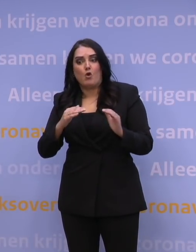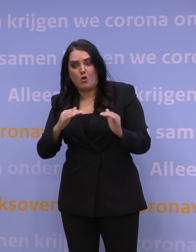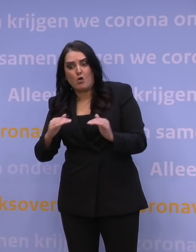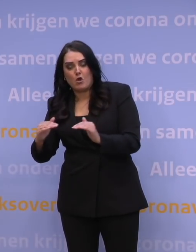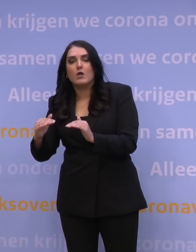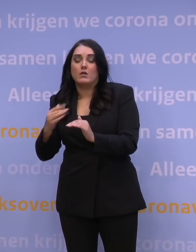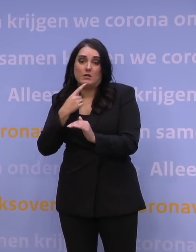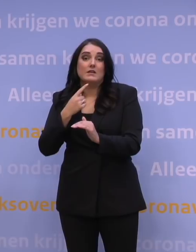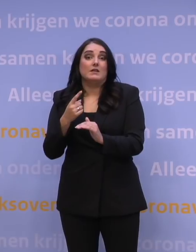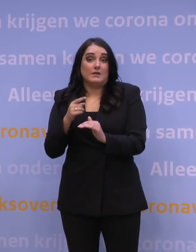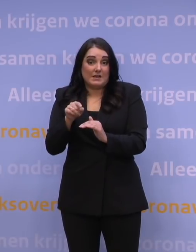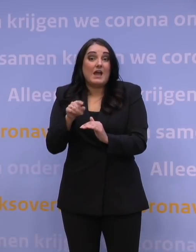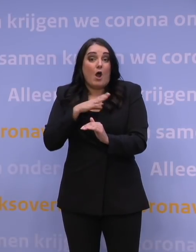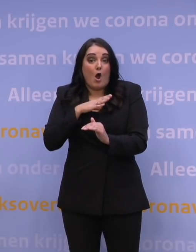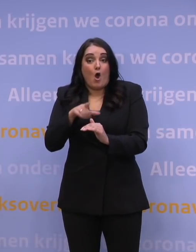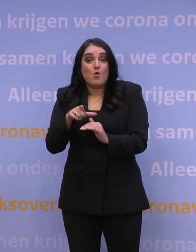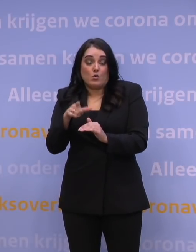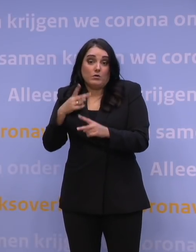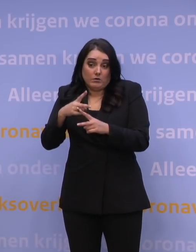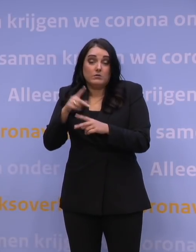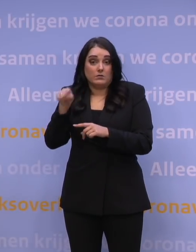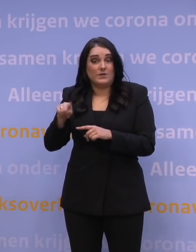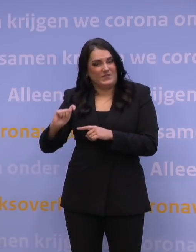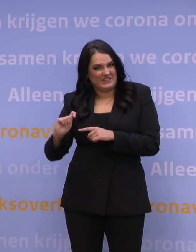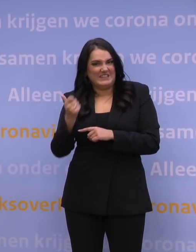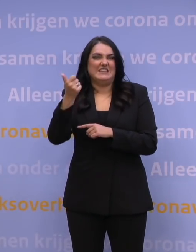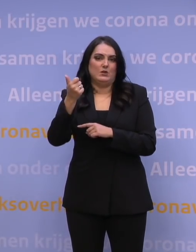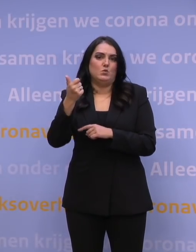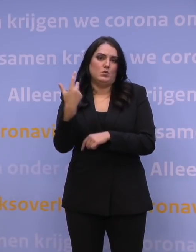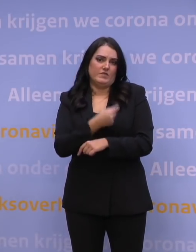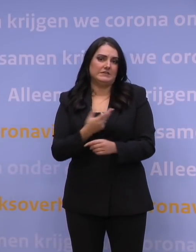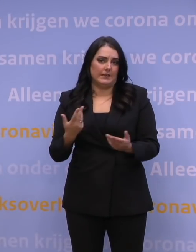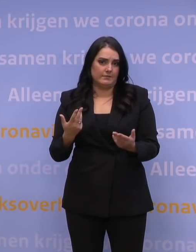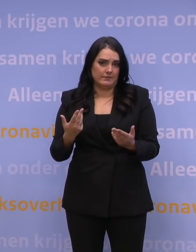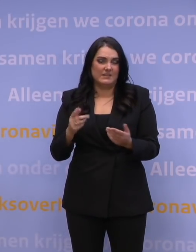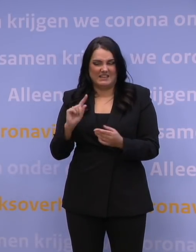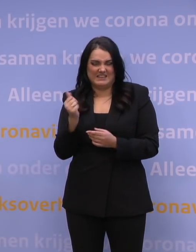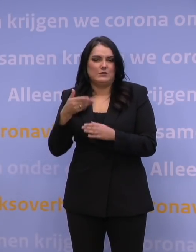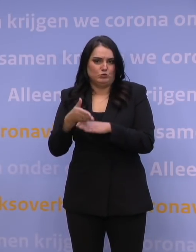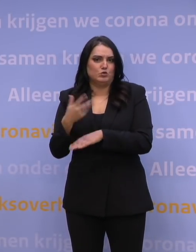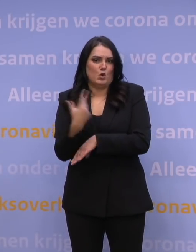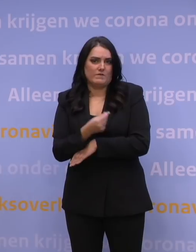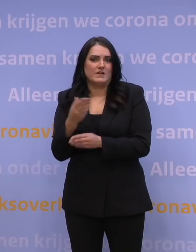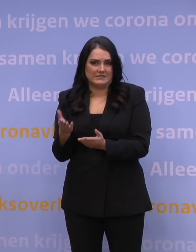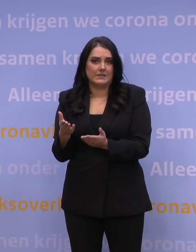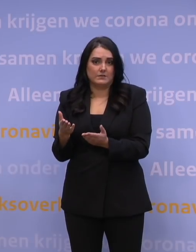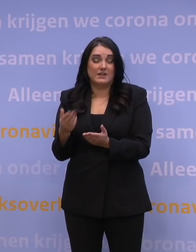dan is dat ook onderdeel van het perspectief, namelijk weer een nieuwe variant van het vaccin. En ik denk dat dat nodig is.